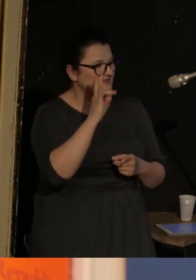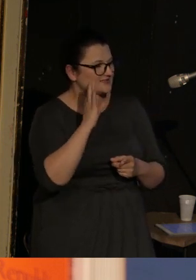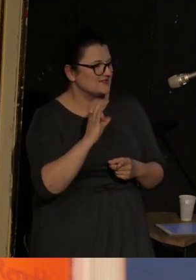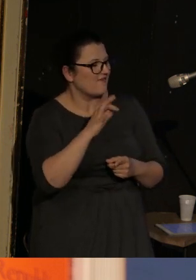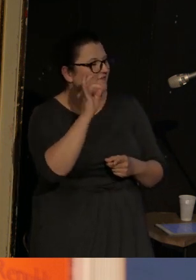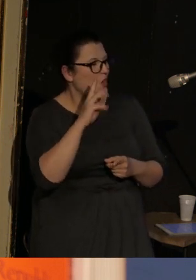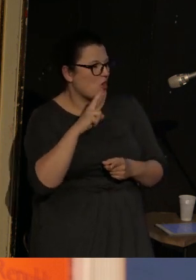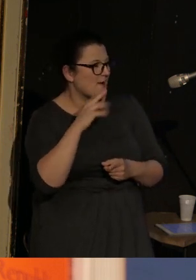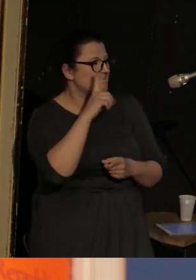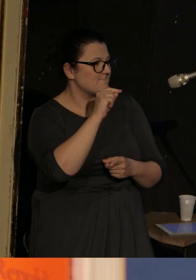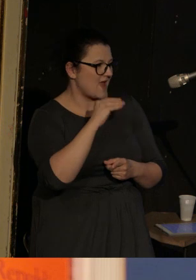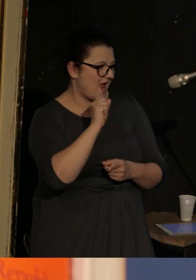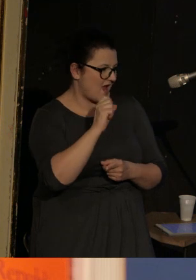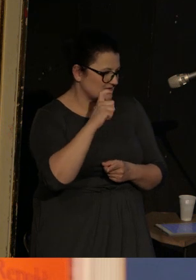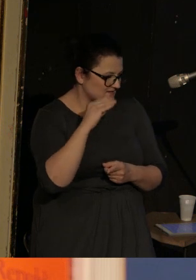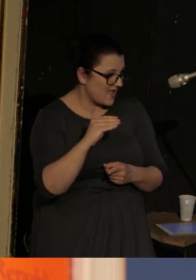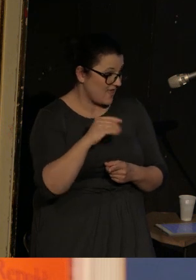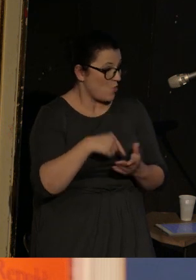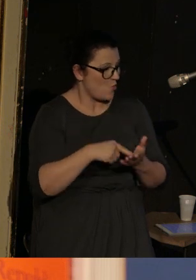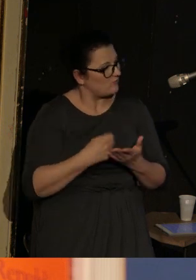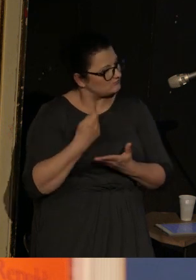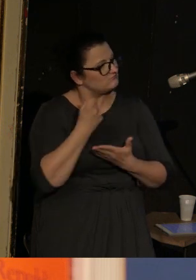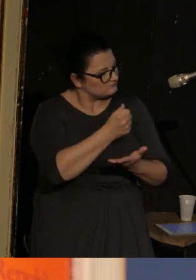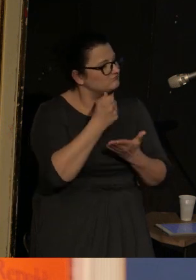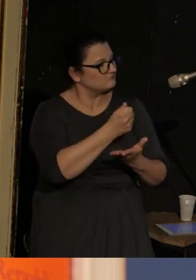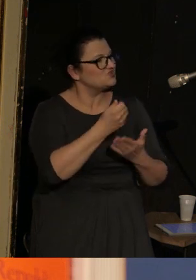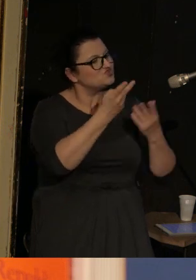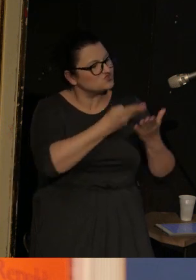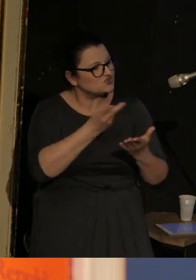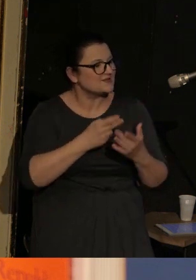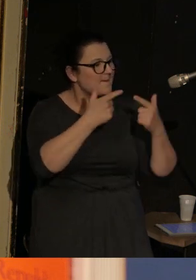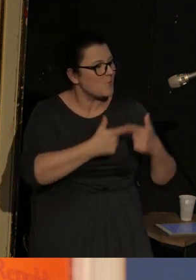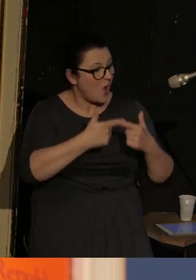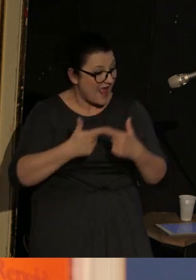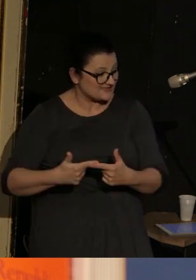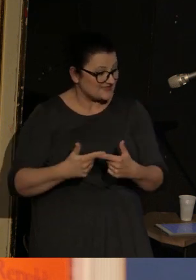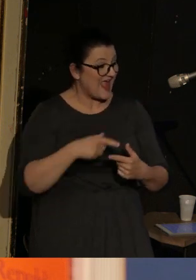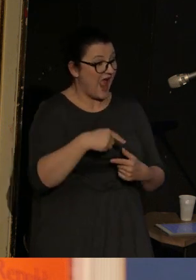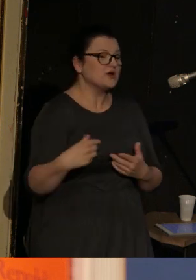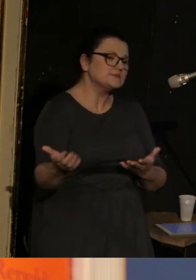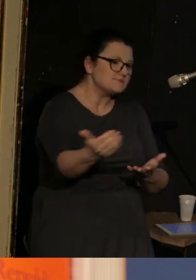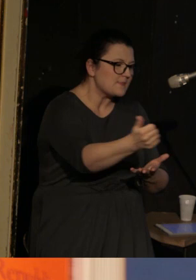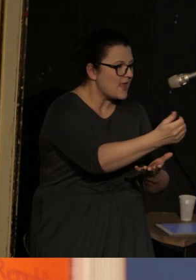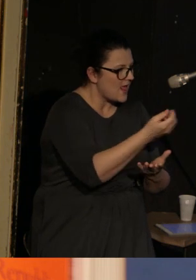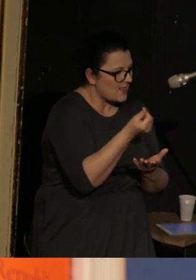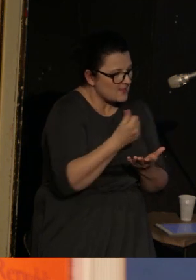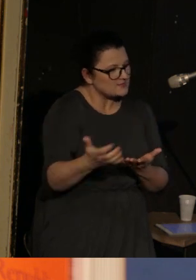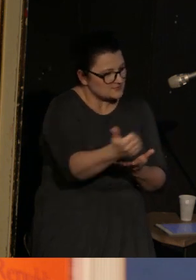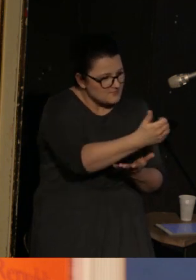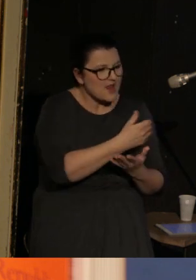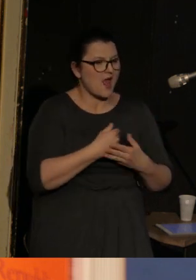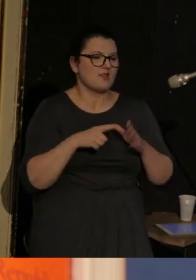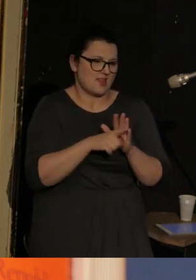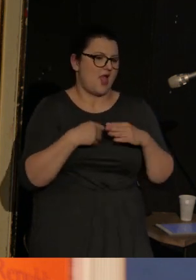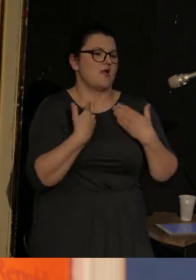Która sponsoruje czytanie poezji, z których to spotkań zyski są właśnie przeznaczane na pomoc humanitarną.